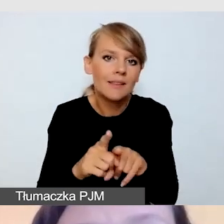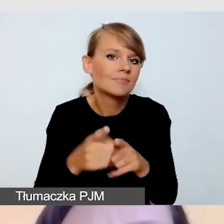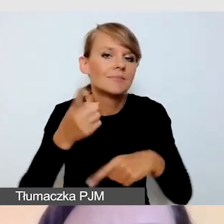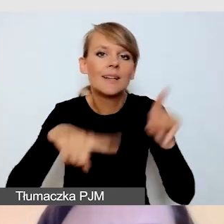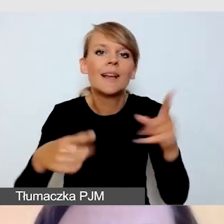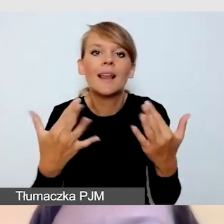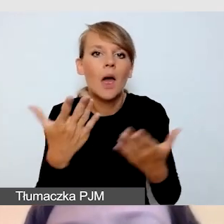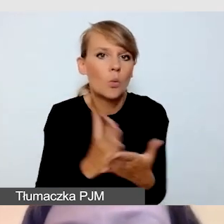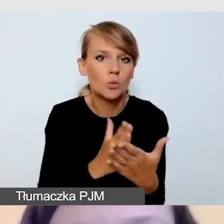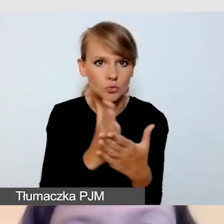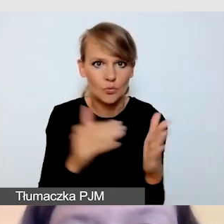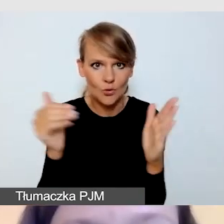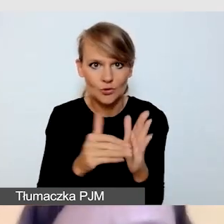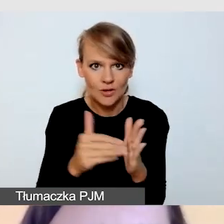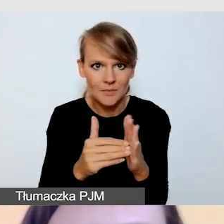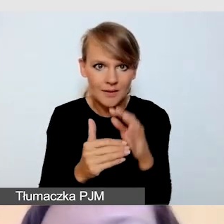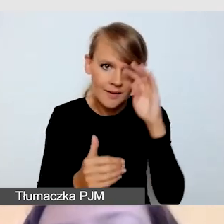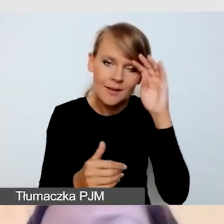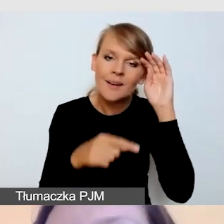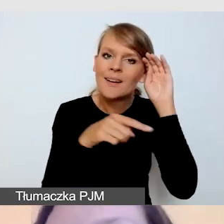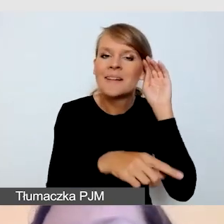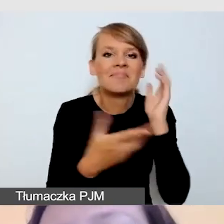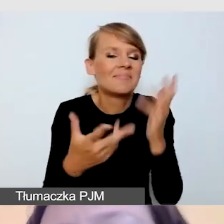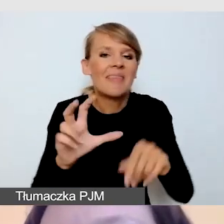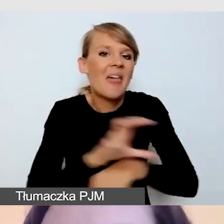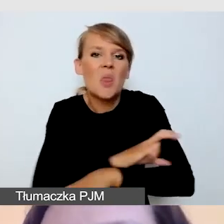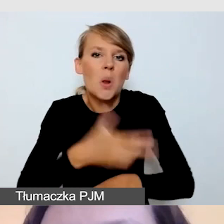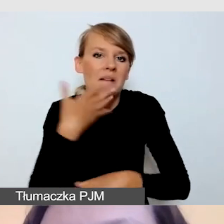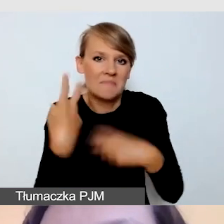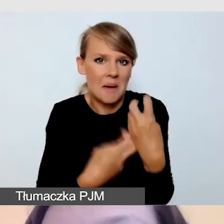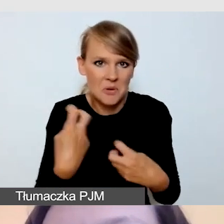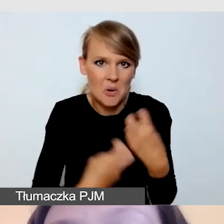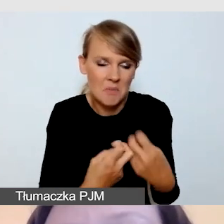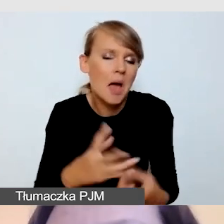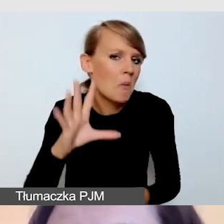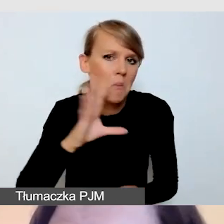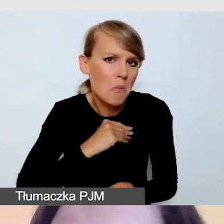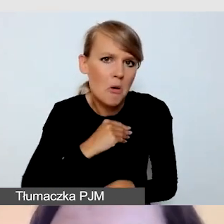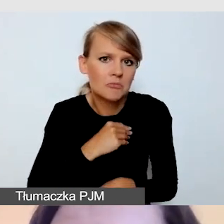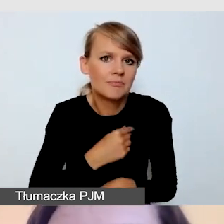Nie ma problemu technologicznego w tym, aby jednocześnie realizować kilka transmisji